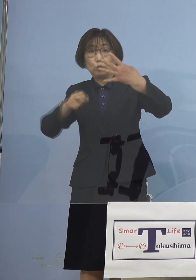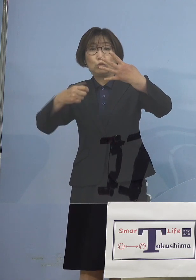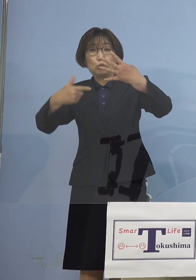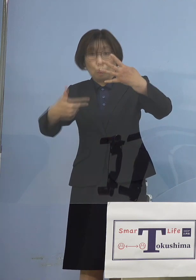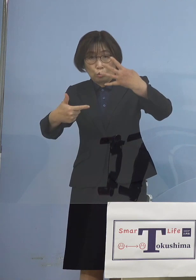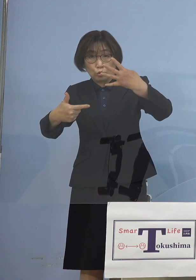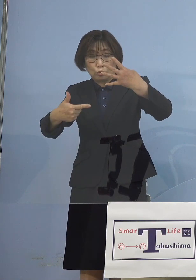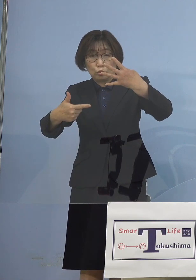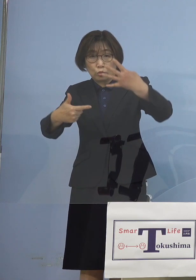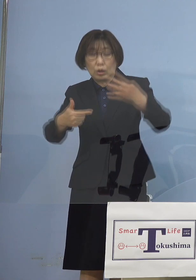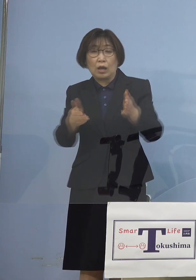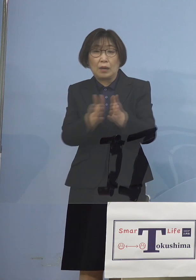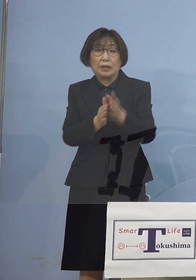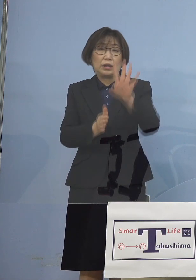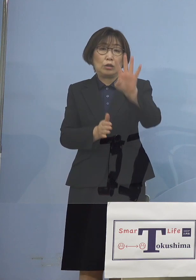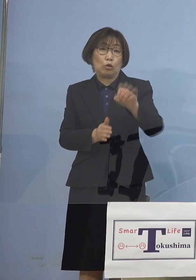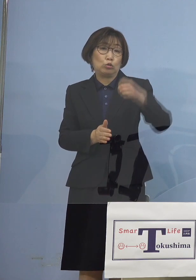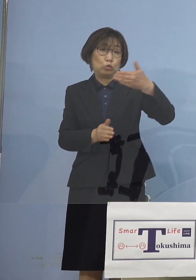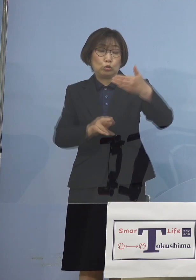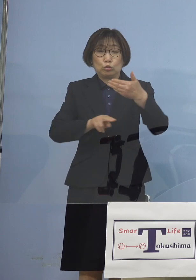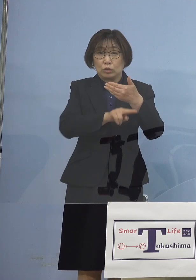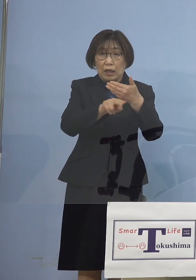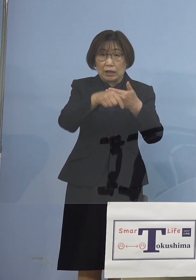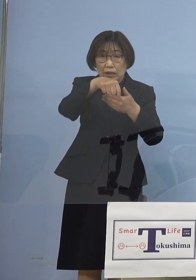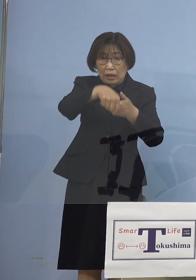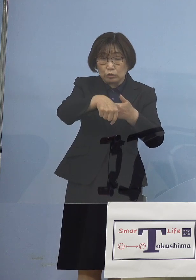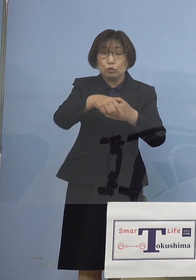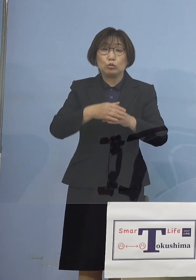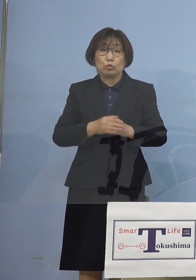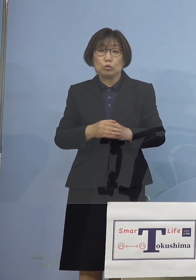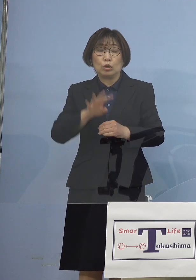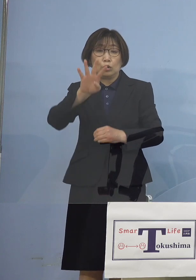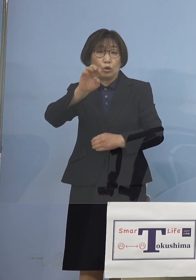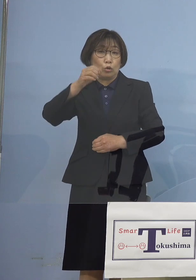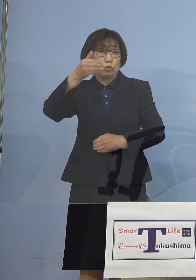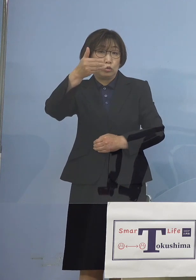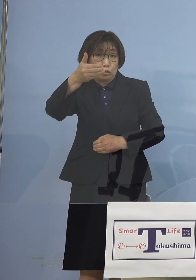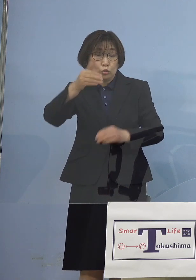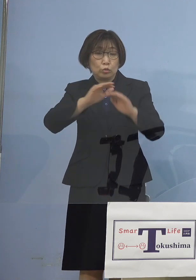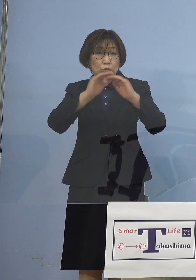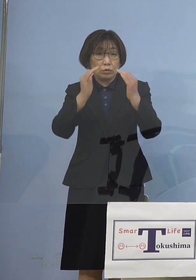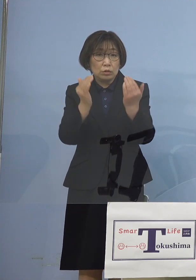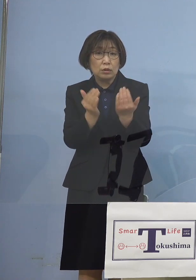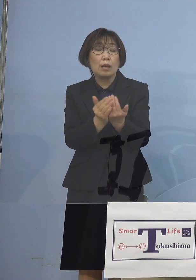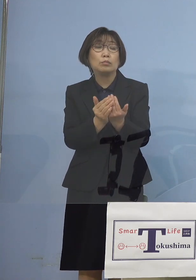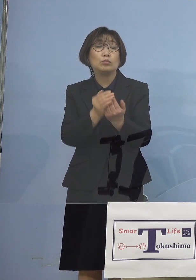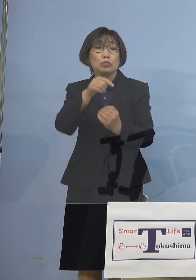49検体中 何と49検体が変異株